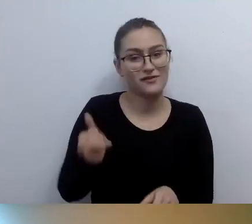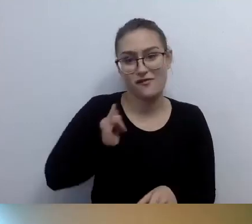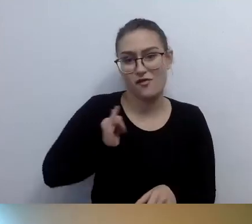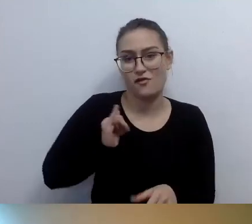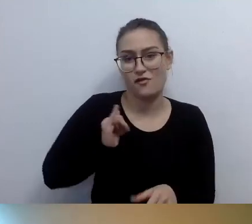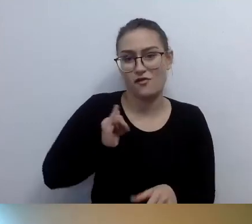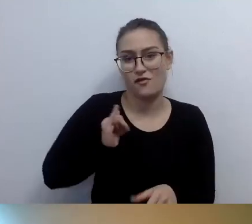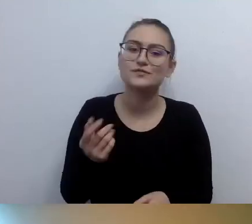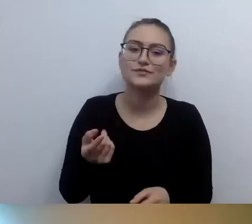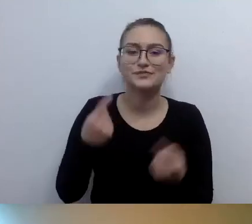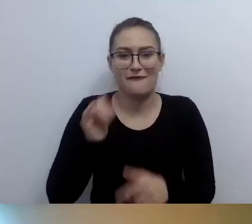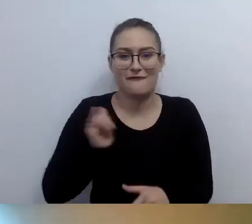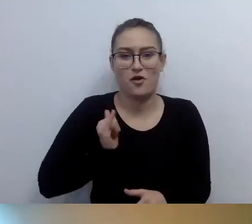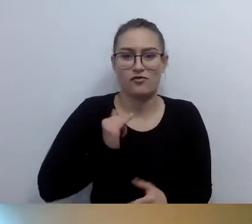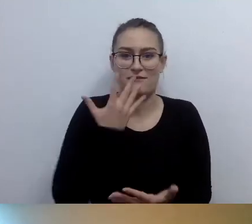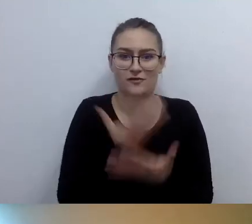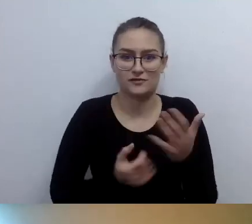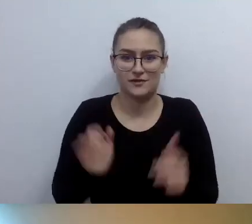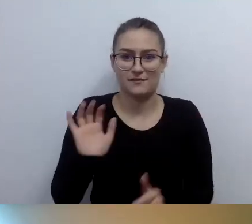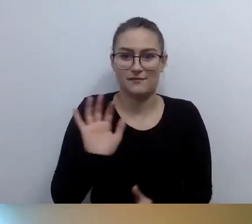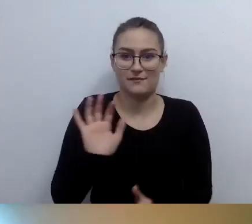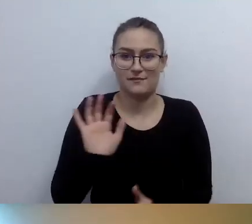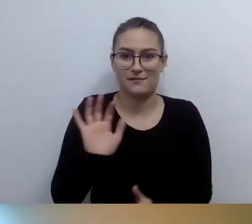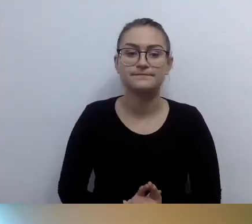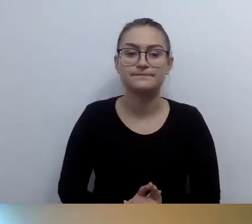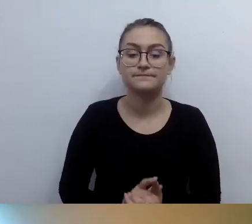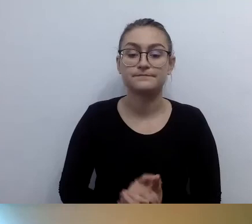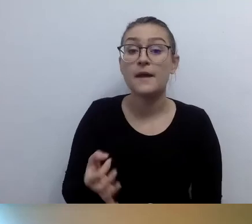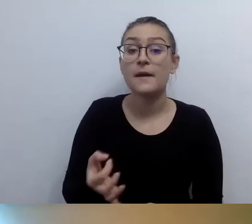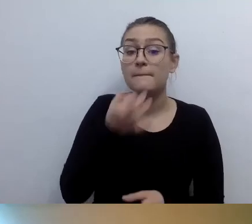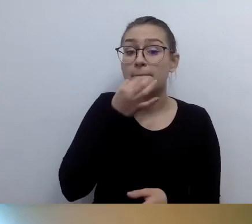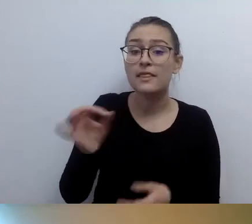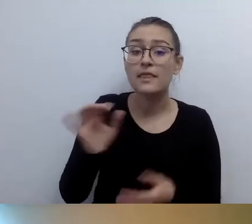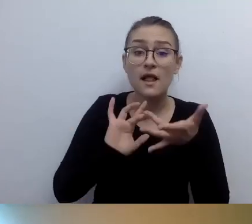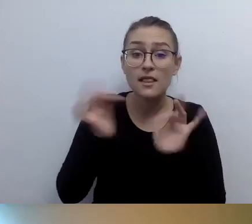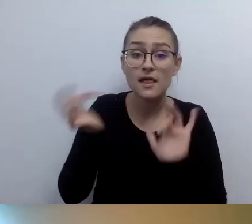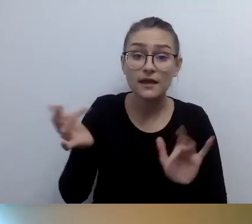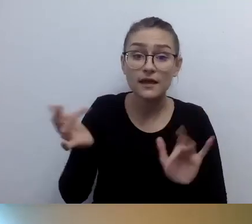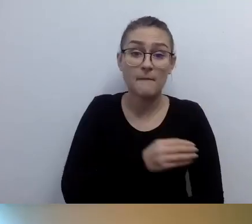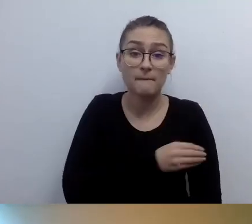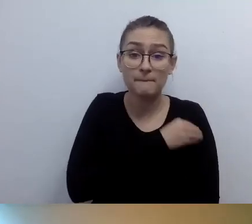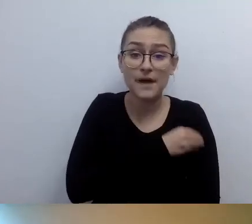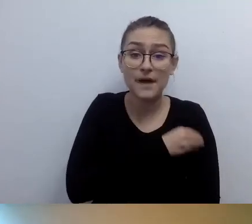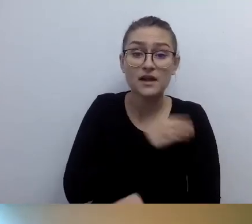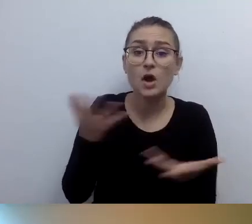MAŁGORZATA: Ryszard pyta, gdzie pojawiają się linki do materiałów, o których była mowa. Kilka wrzuciła Kasia w oknie czatu. Tam możesz je znaleźć.